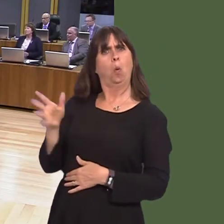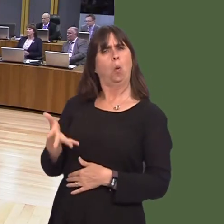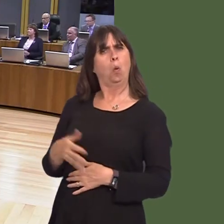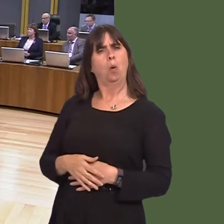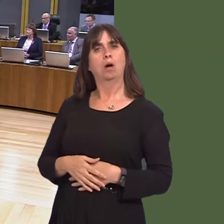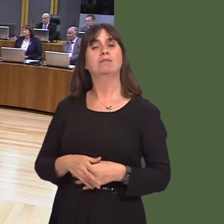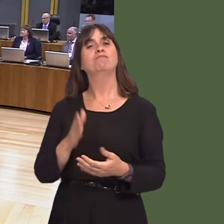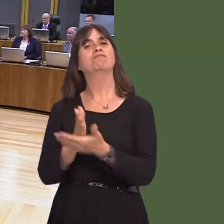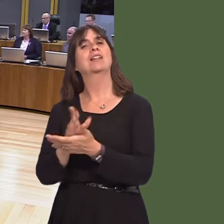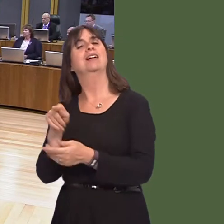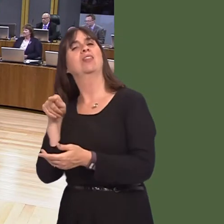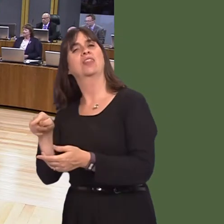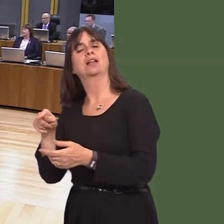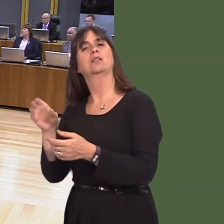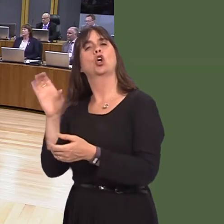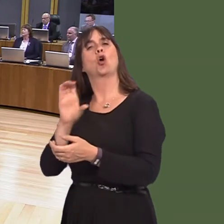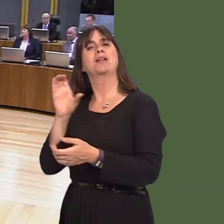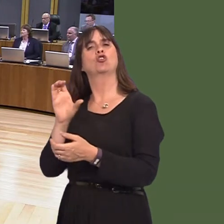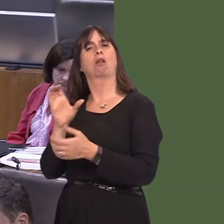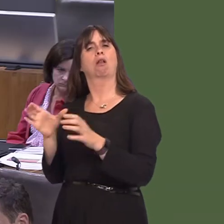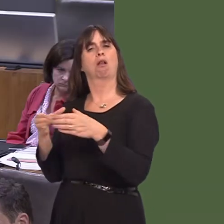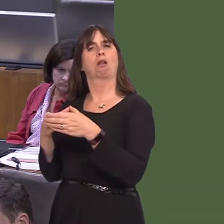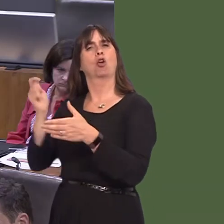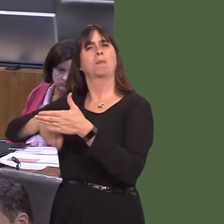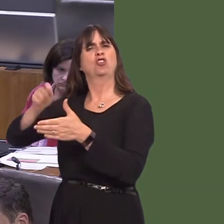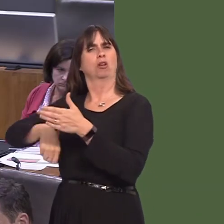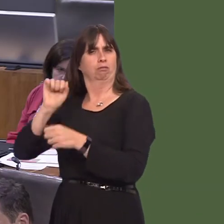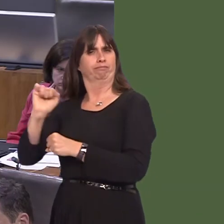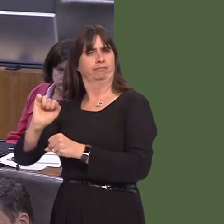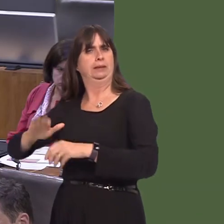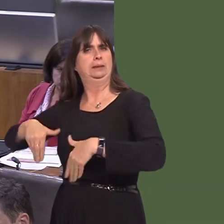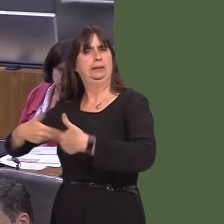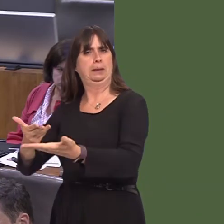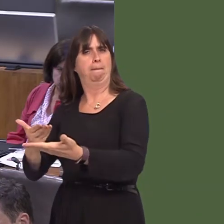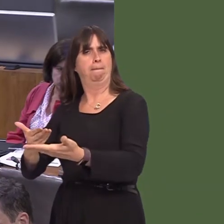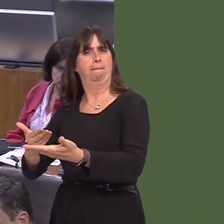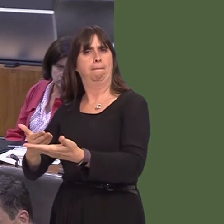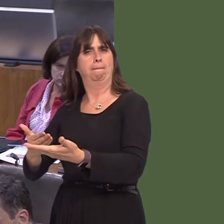really, for the Commission in terms of the petition system, but I hear what she says.